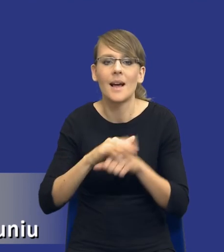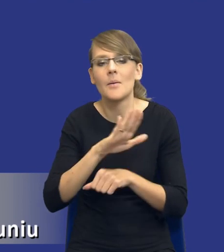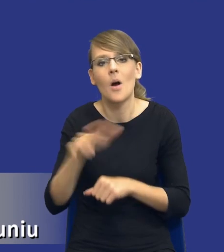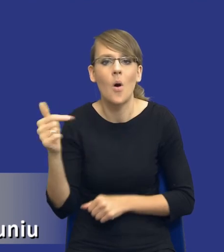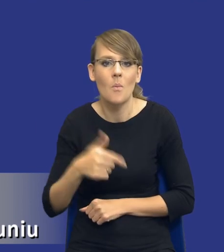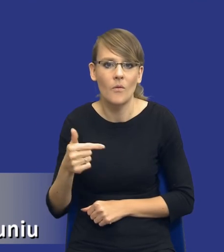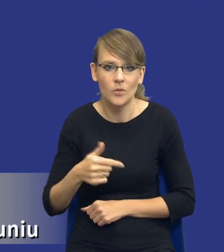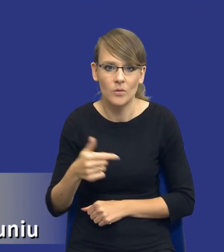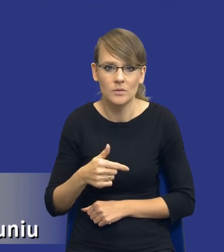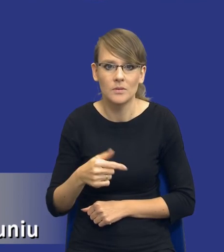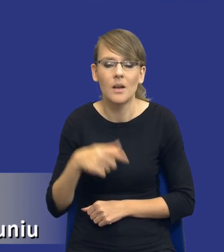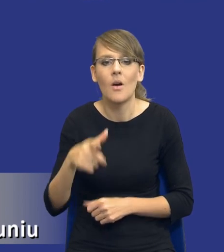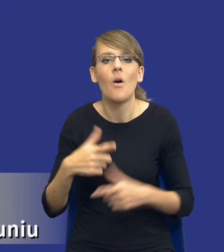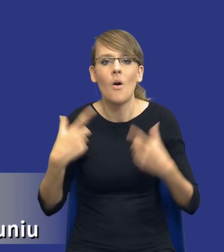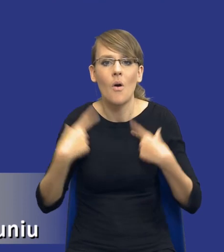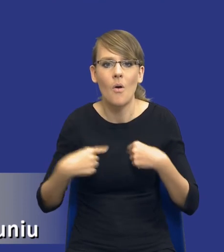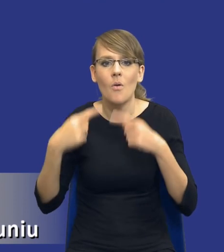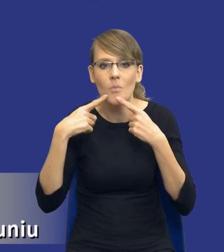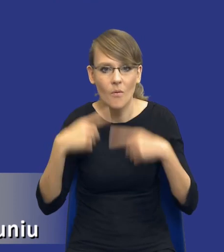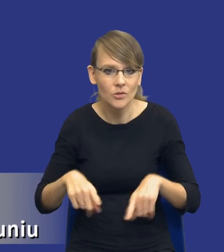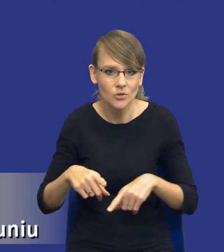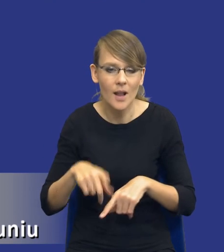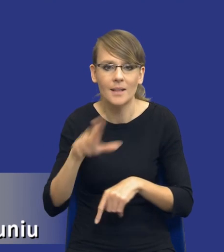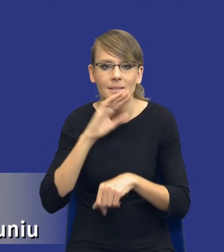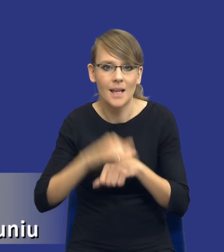spada na osobę odpowiedzialną za dane zamówienie publiczne.